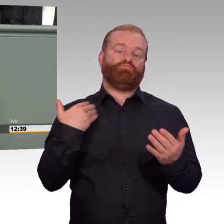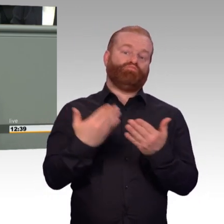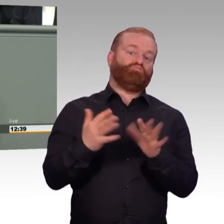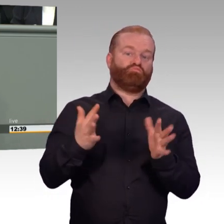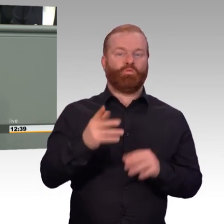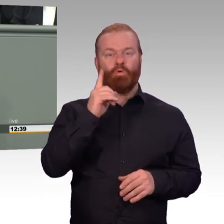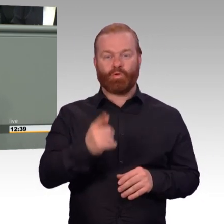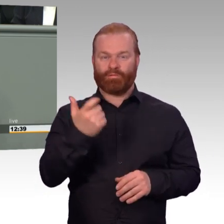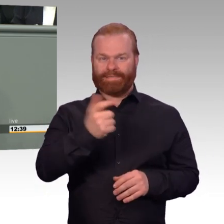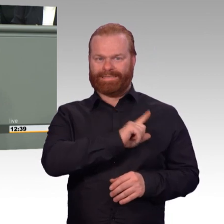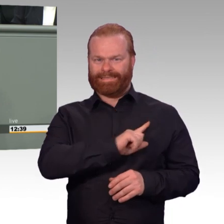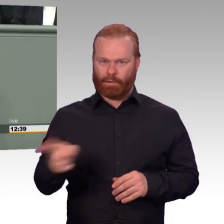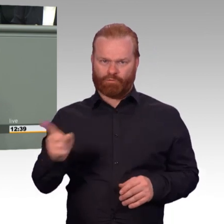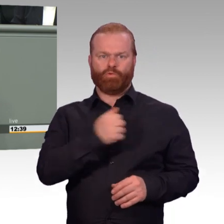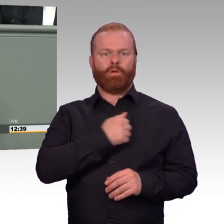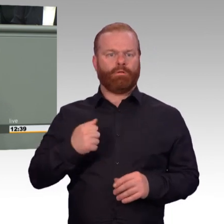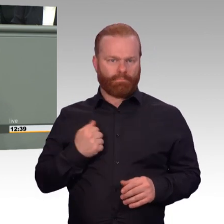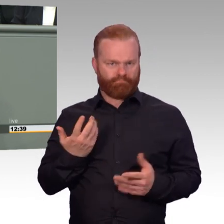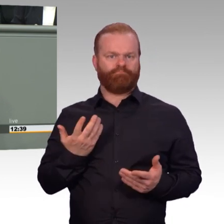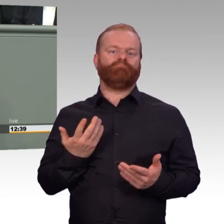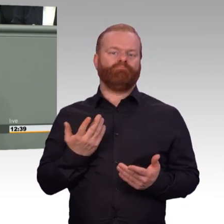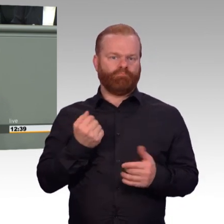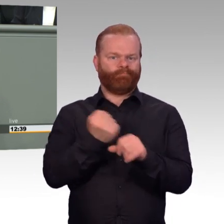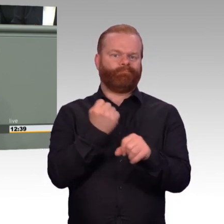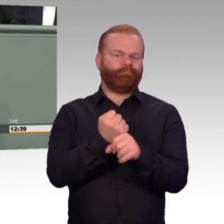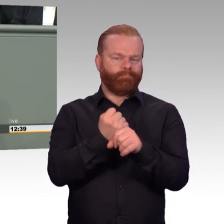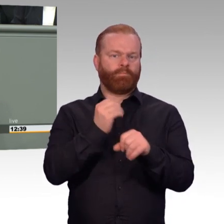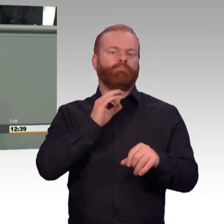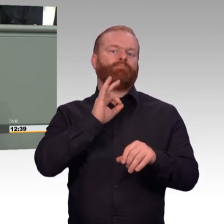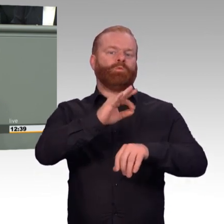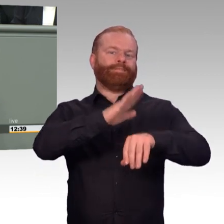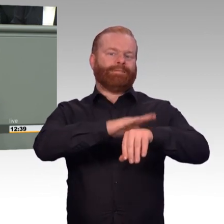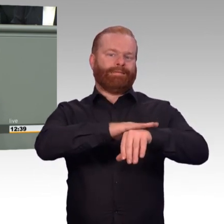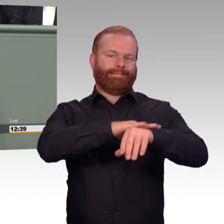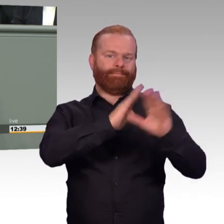Ihre Aufgaben erstrecken sich von der Landes- und Bündnisverteidigung bis hin zur Friedenssicherung unter dem Dach